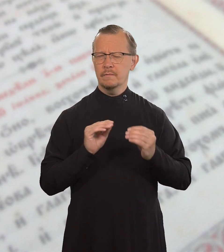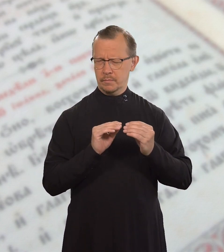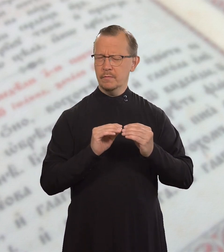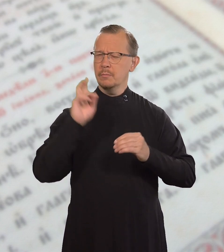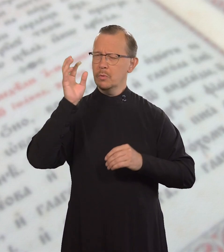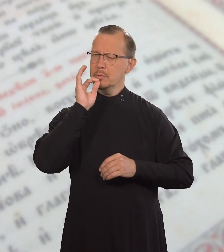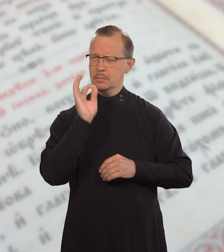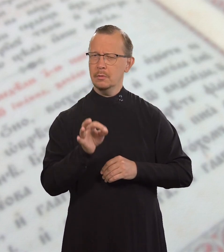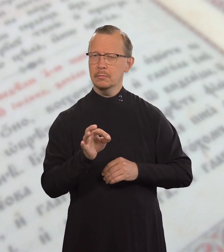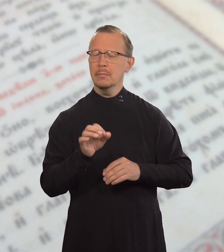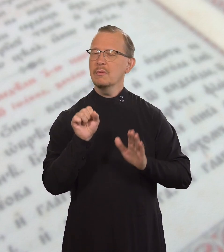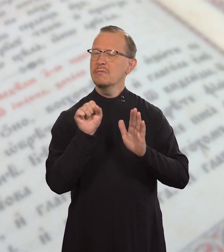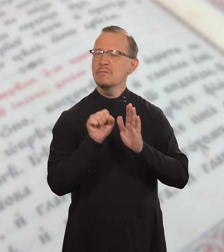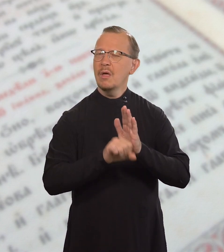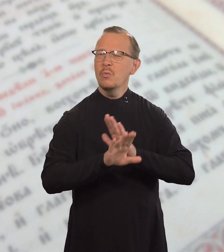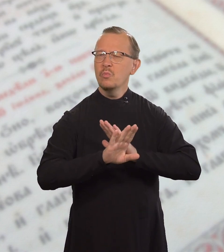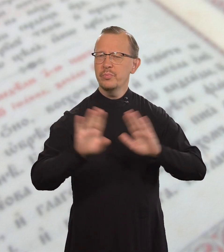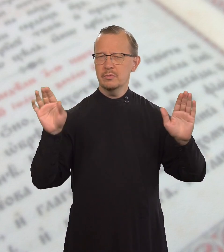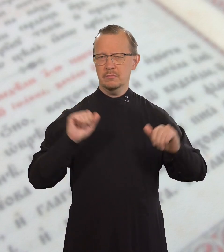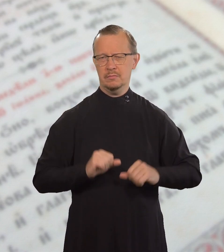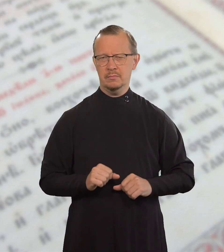также сказал: «Не убивай».